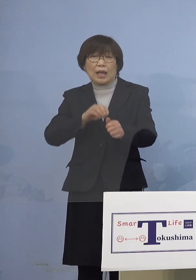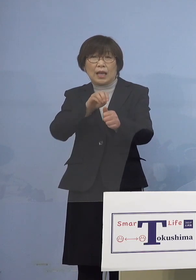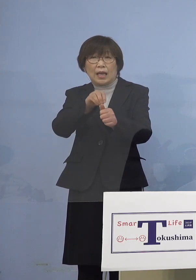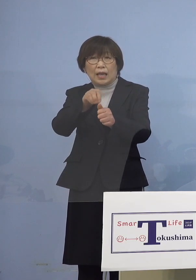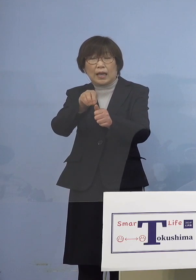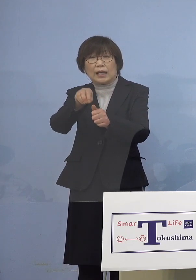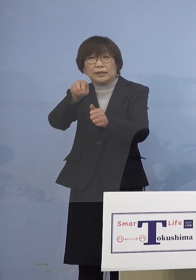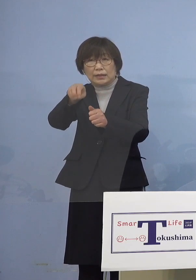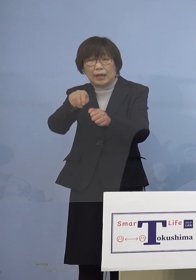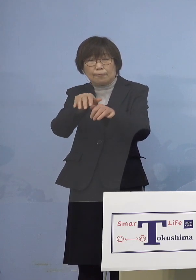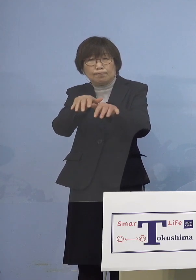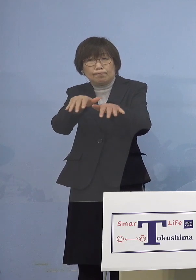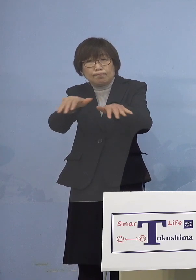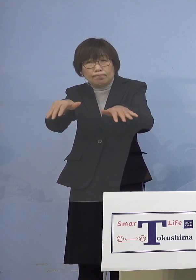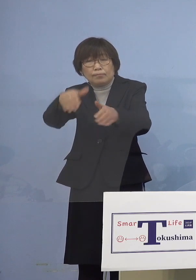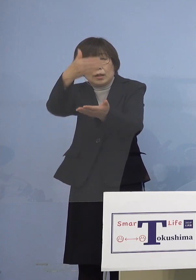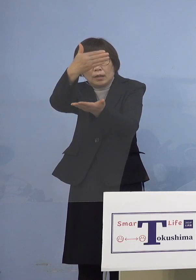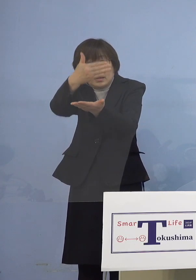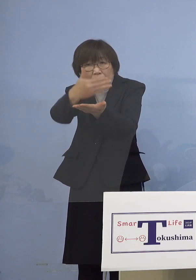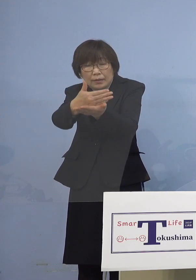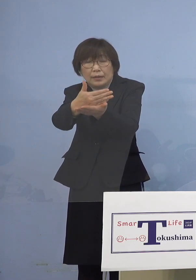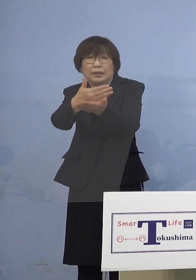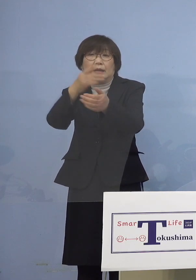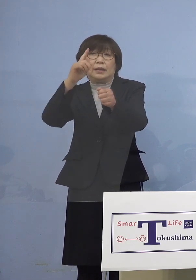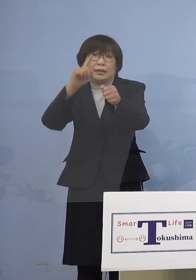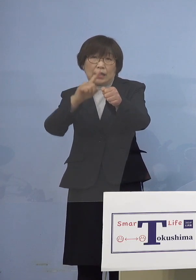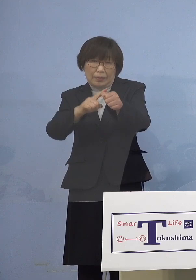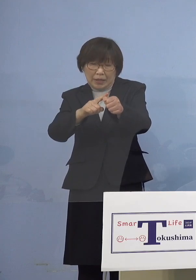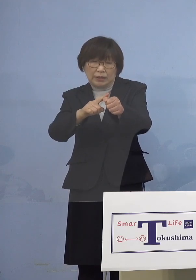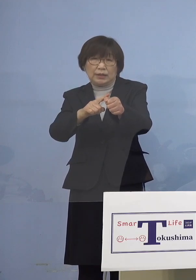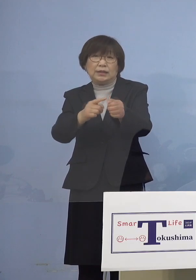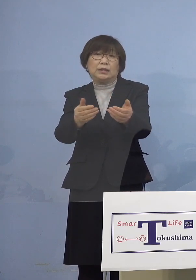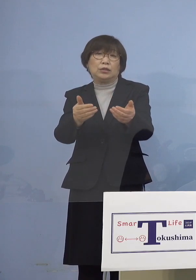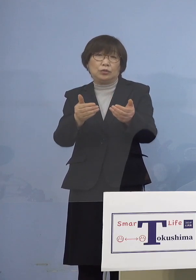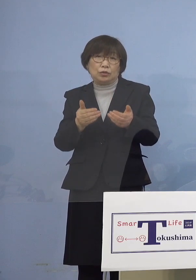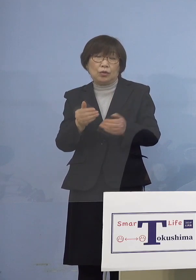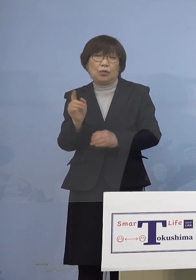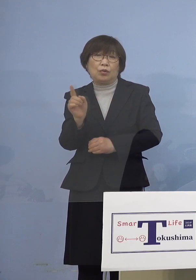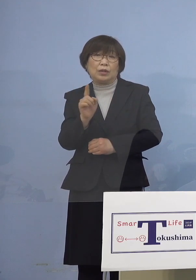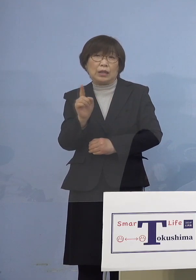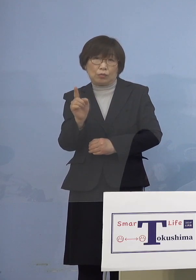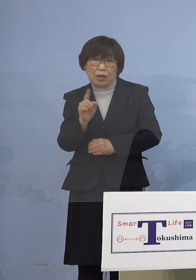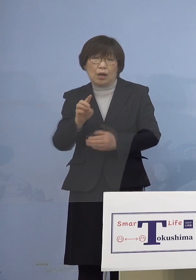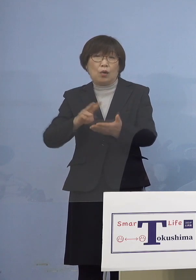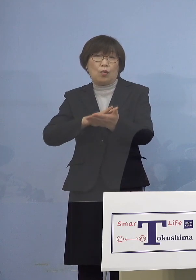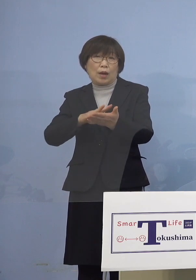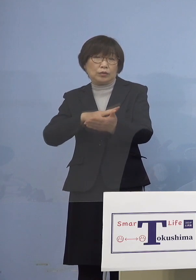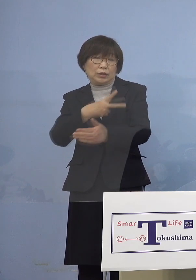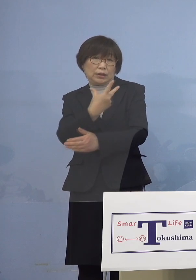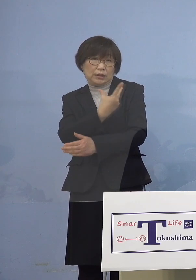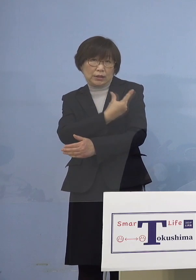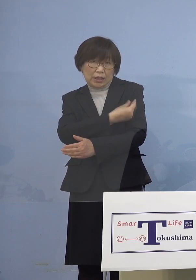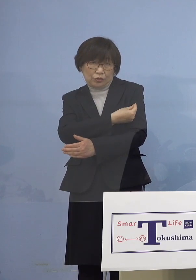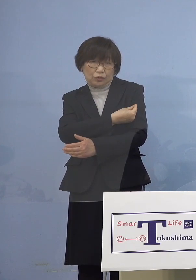大きな役割を示していただくのが やはりワクチン接種ということになります